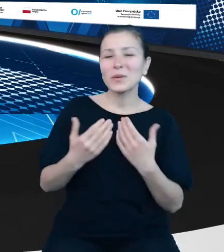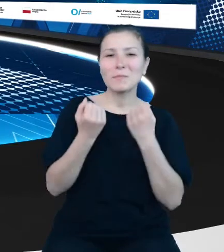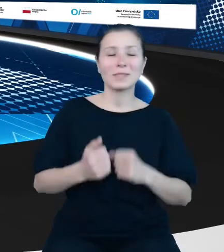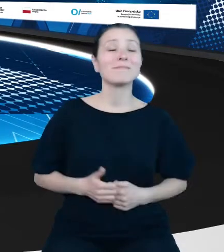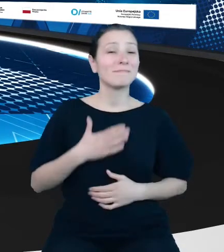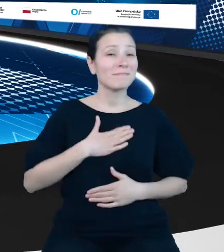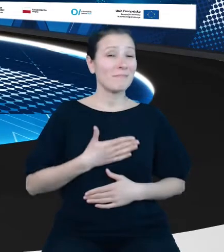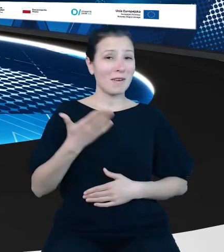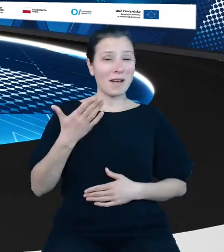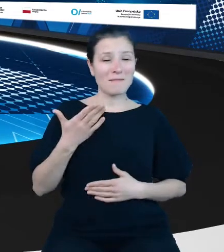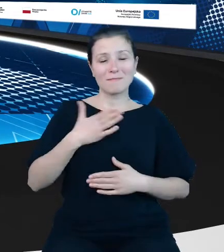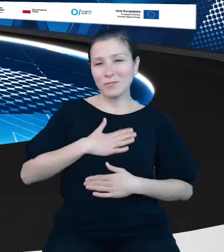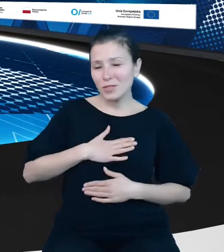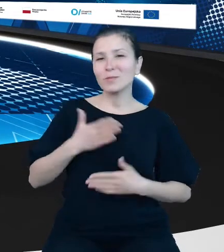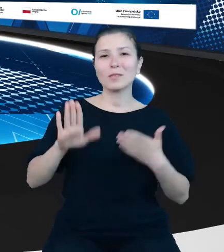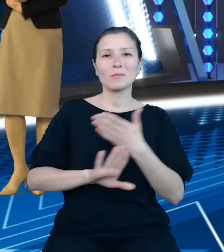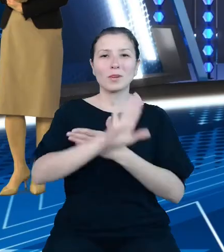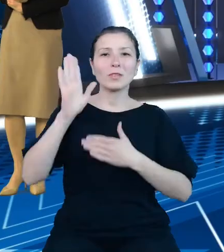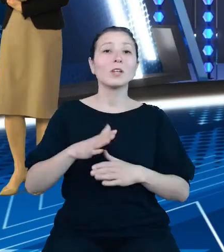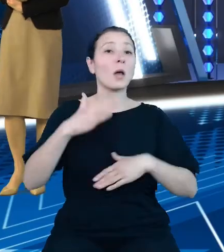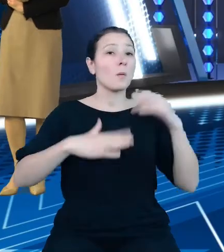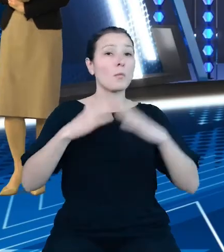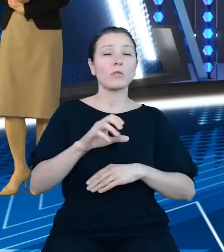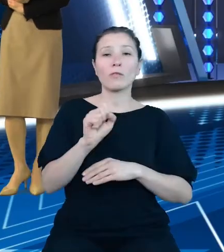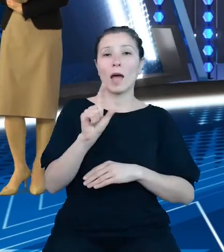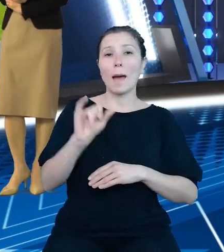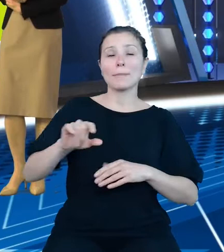"Budowa API do zmodernizowanych i uzupełnionych dziedzinowych baz wiedzy."